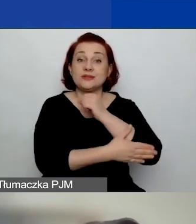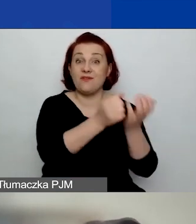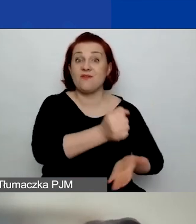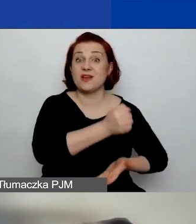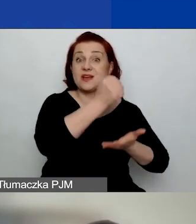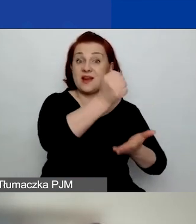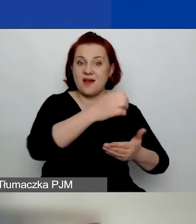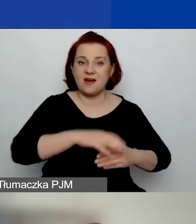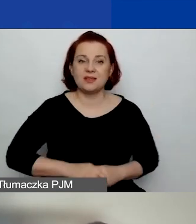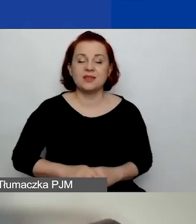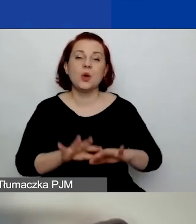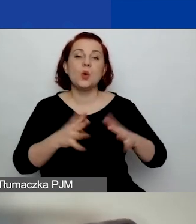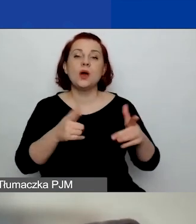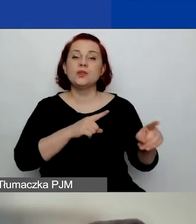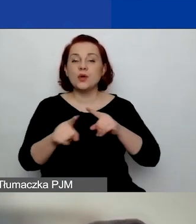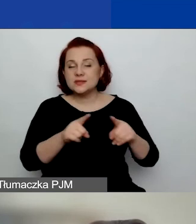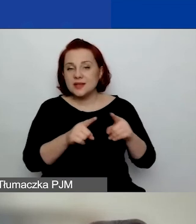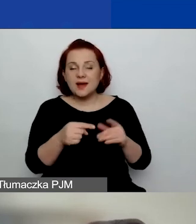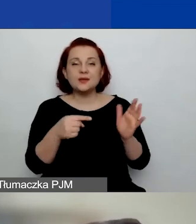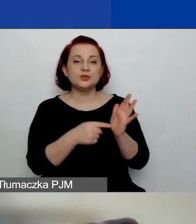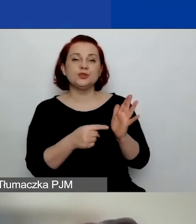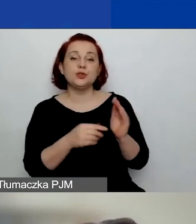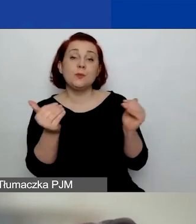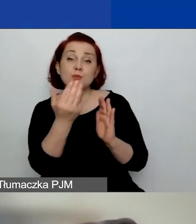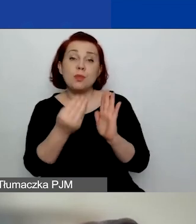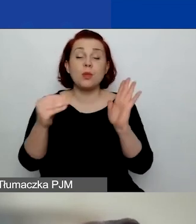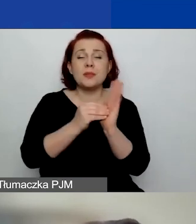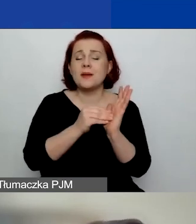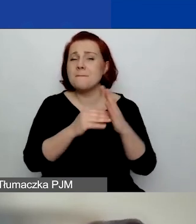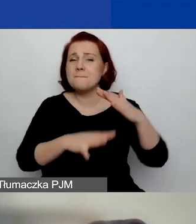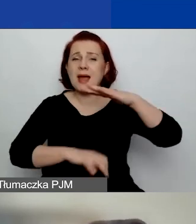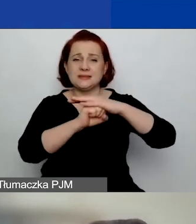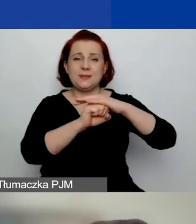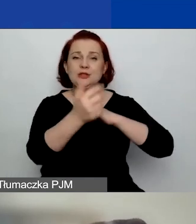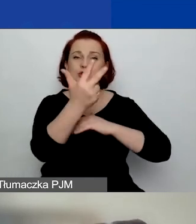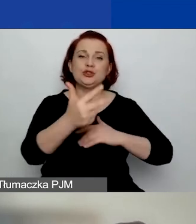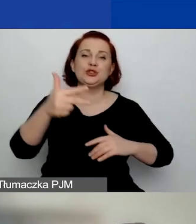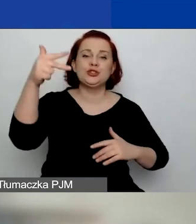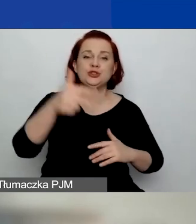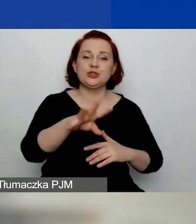To znaczy, że kwota może być najwyżej 3450 euro.